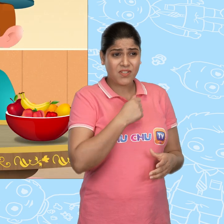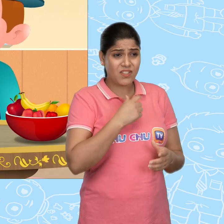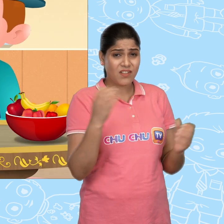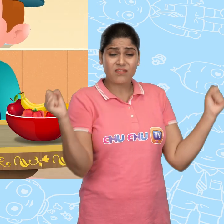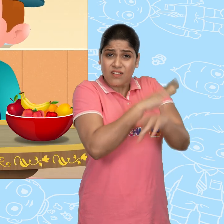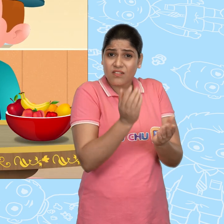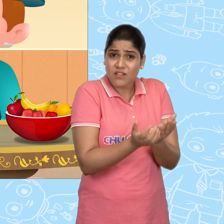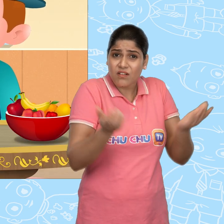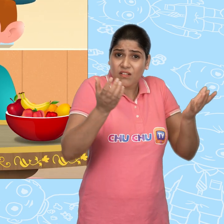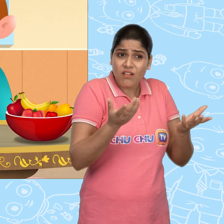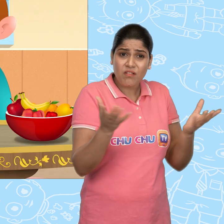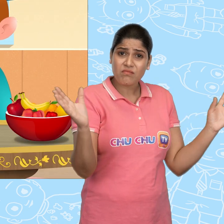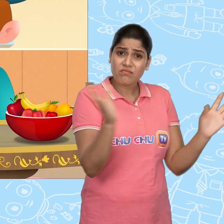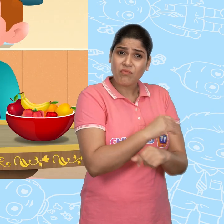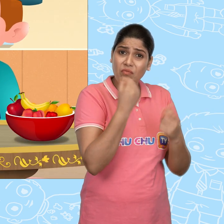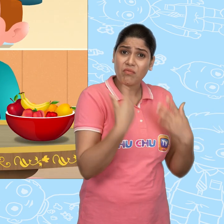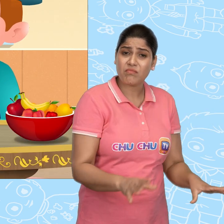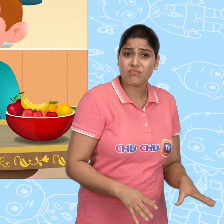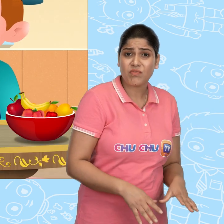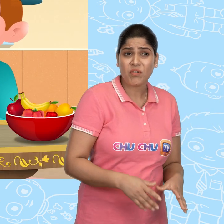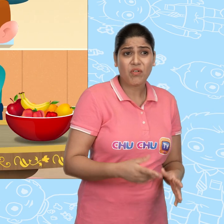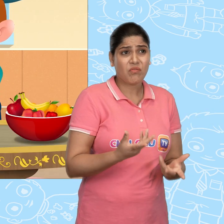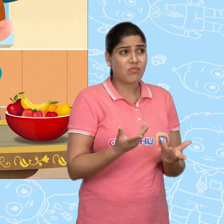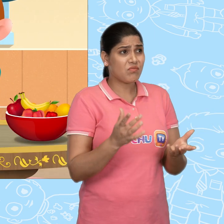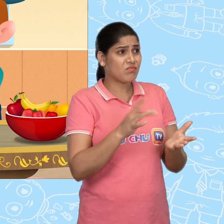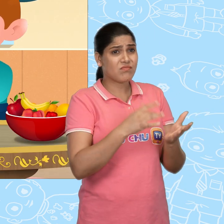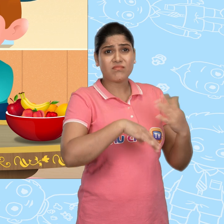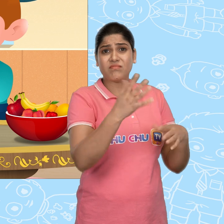मेरा जादुई कटोरा खो गया है Jill वो कहाँ जा सकता है?